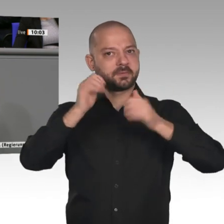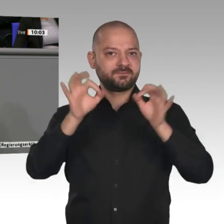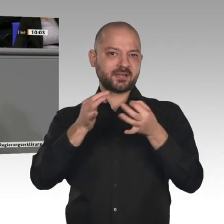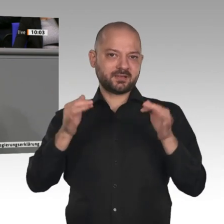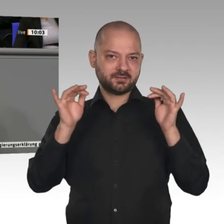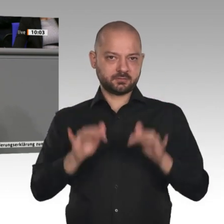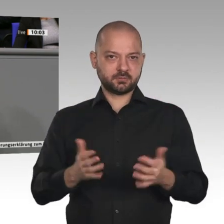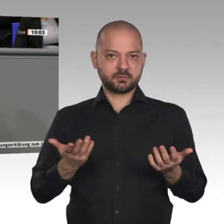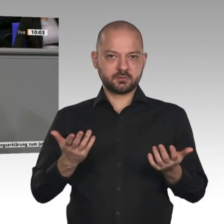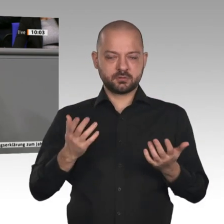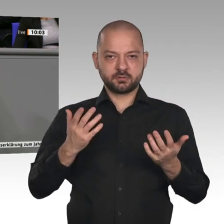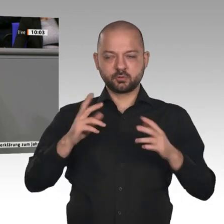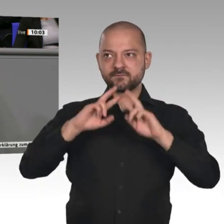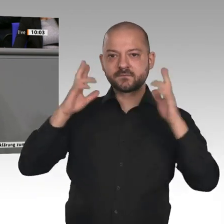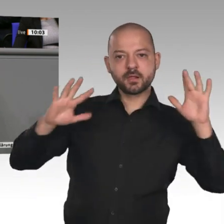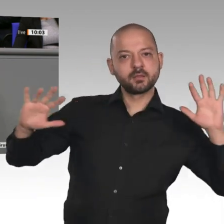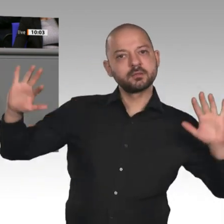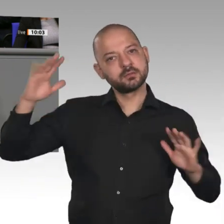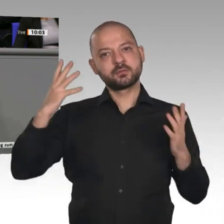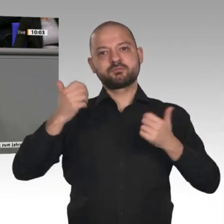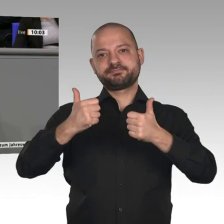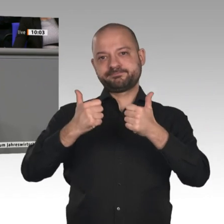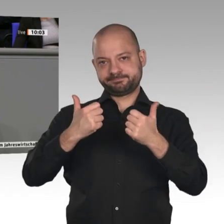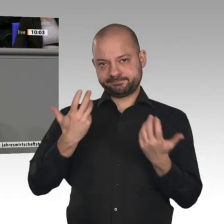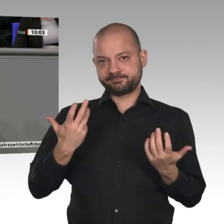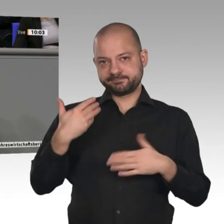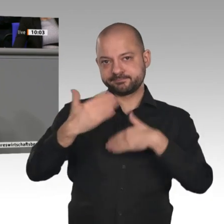Grundstoffindustrie - egal ob Chemie, Kupfer, Aluminium - hier in Europa bleiben und es